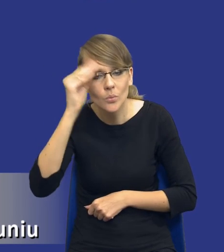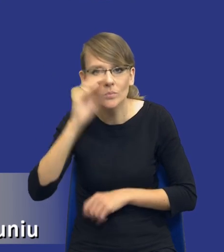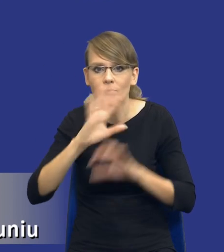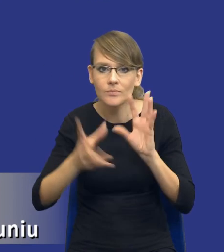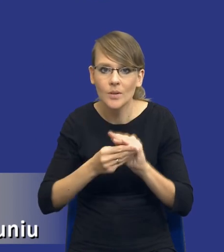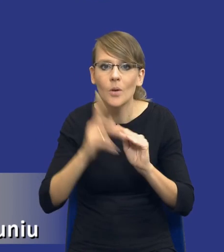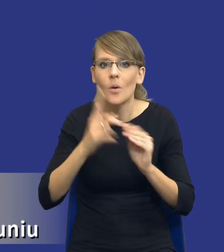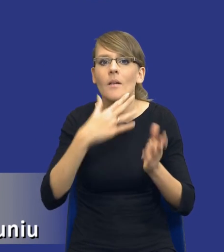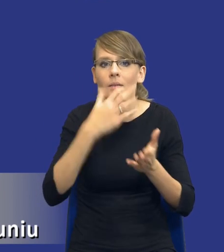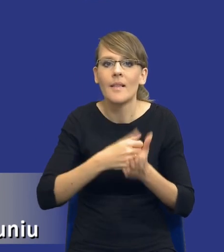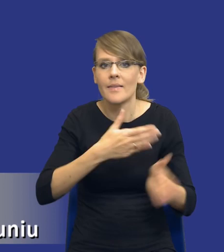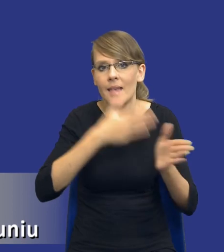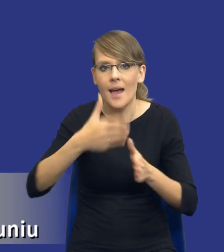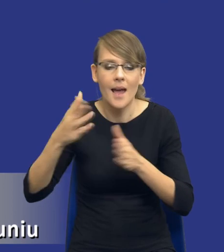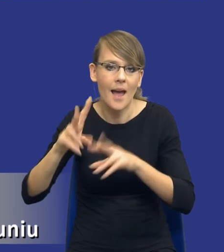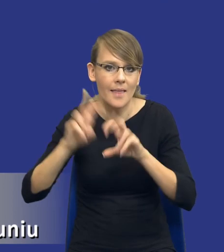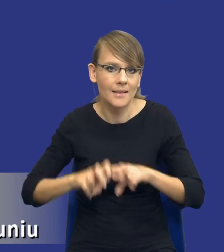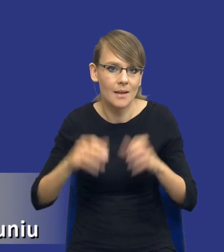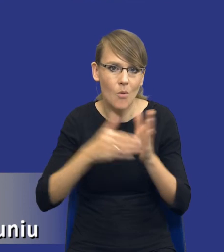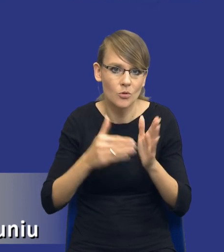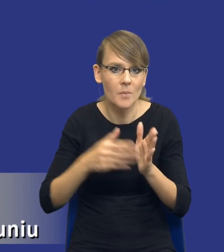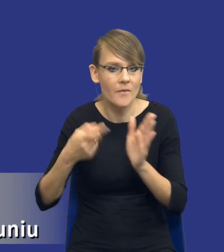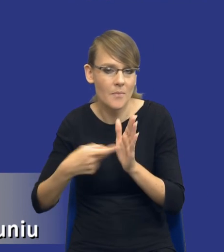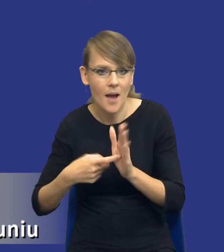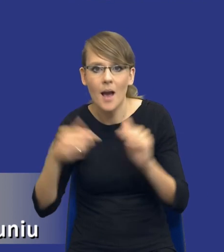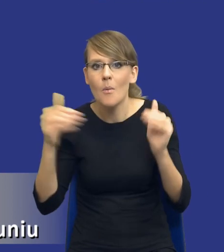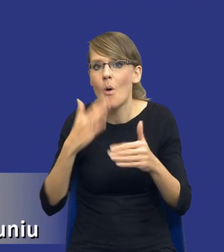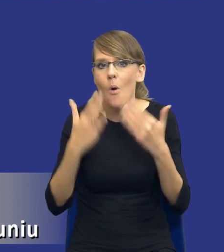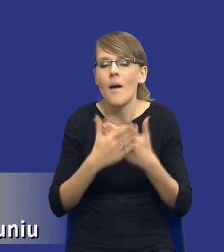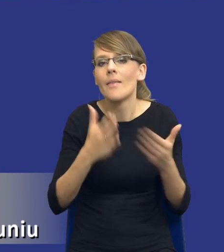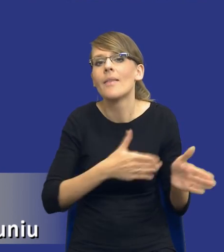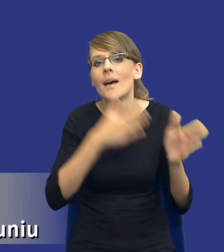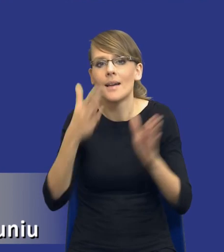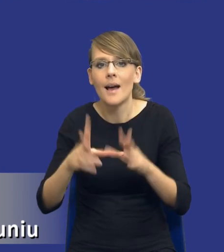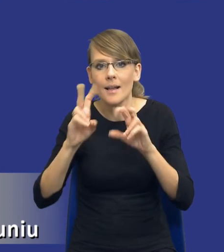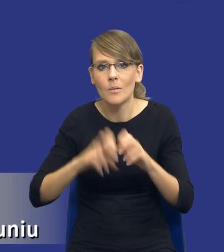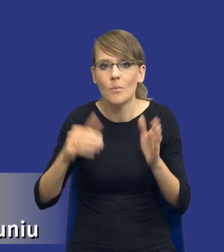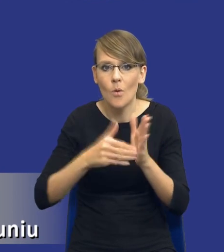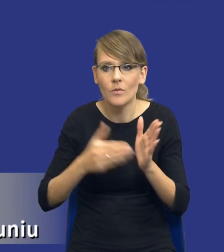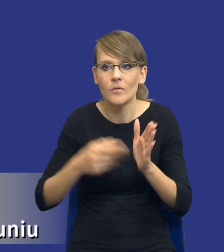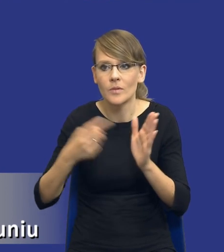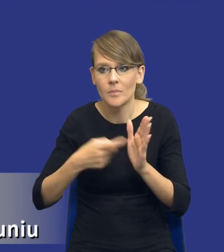kolejnych analizach potrzeb i wymagań, bo może się okazać przy kolejnej analizie potrzeb i wymagań na bardzo podobny przedmiot